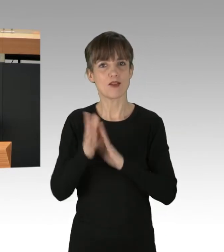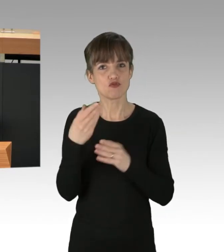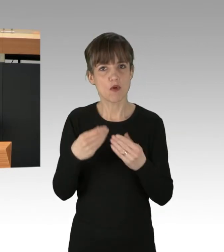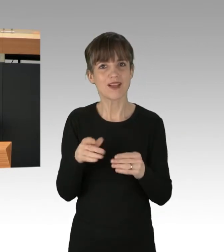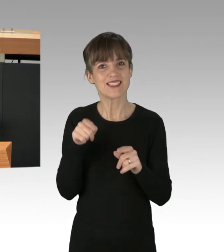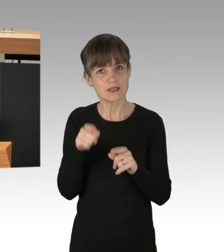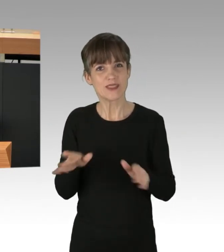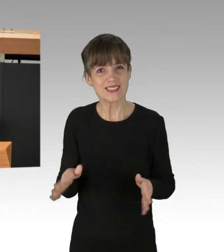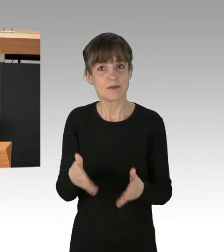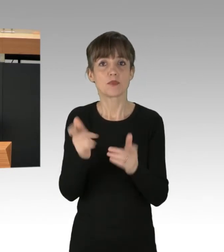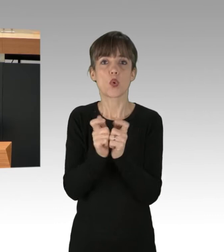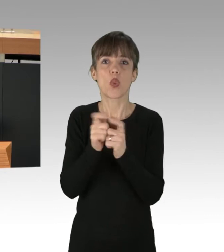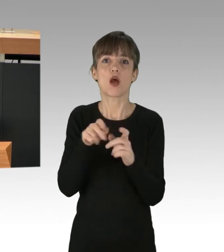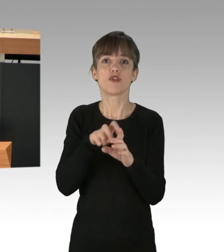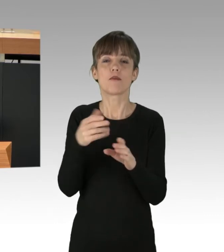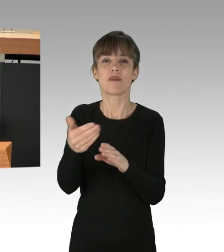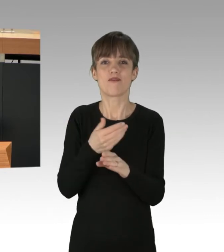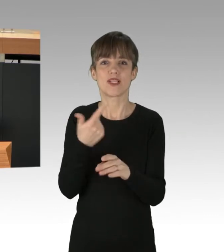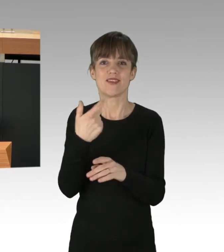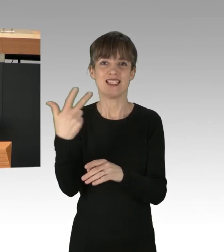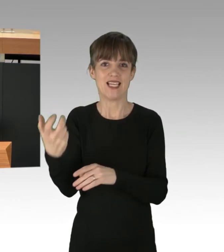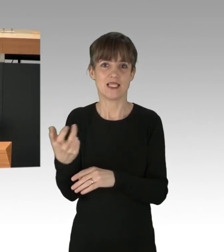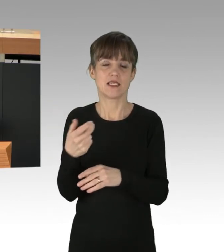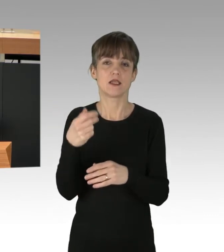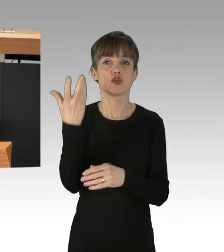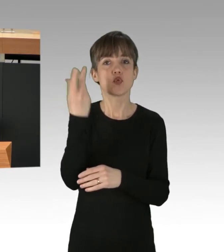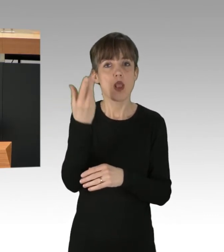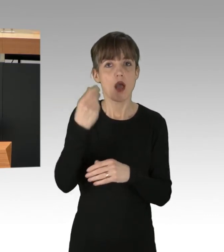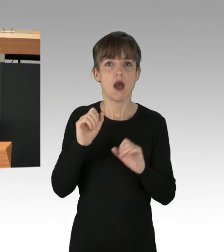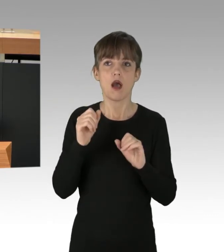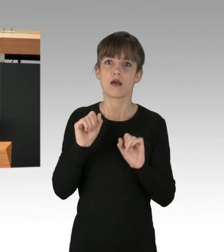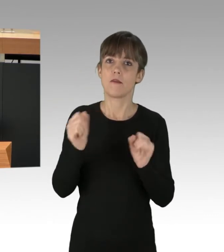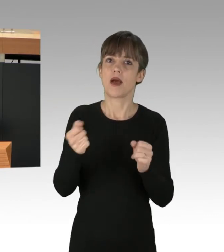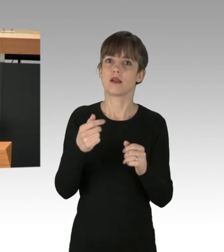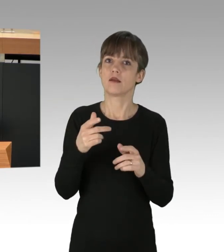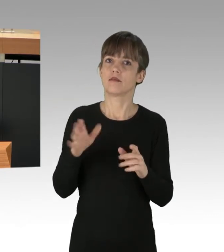einer Solar-Kampagne mit Förderprogramm, dem Umstieg auf Klima-neutrale Wärme.